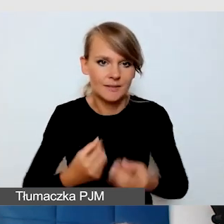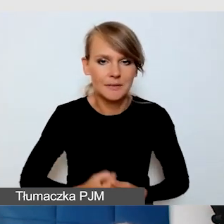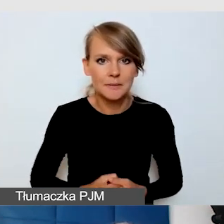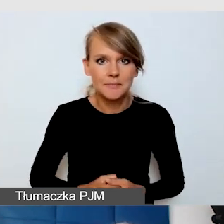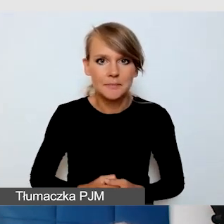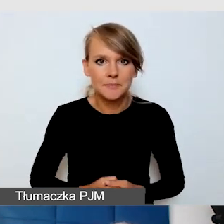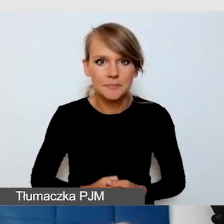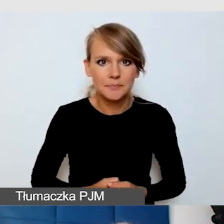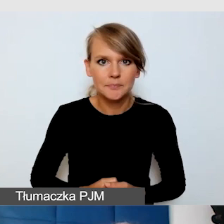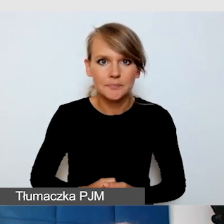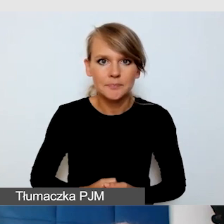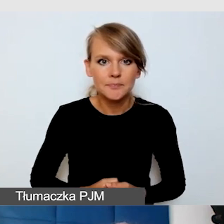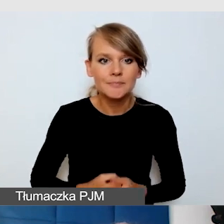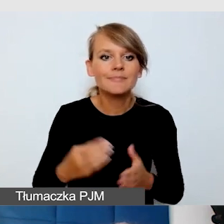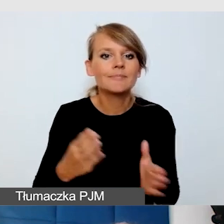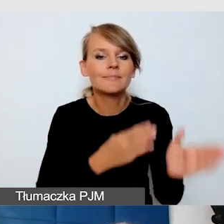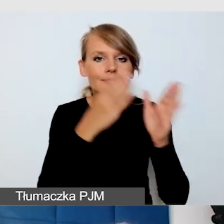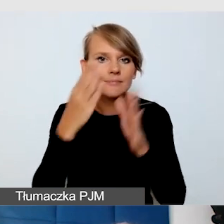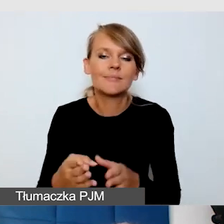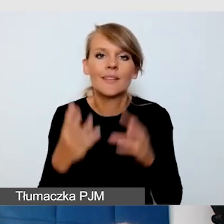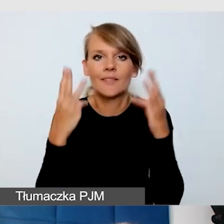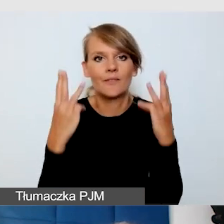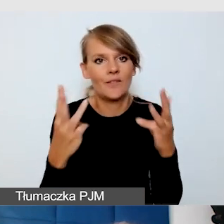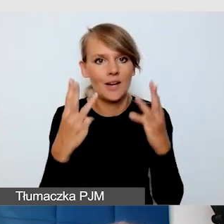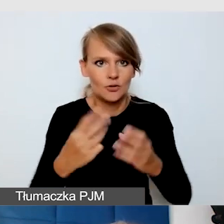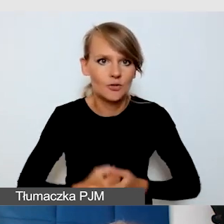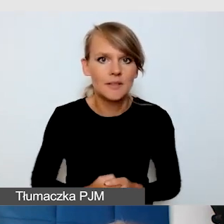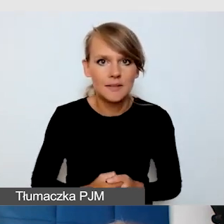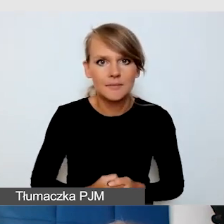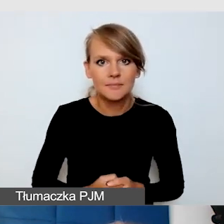Kolejny bardzo ważny element, nie myślmy tylko o tym,